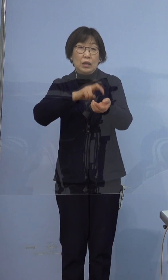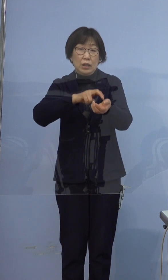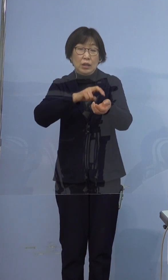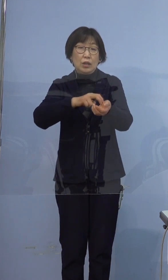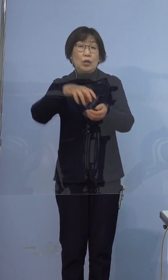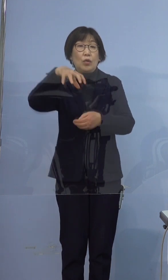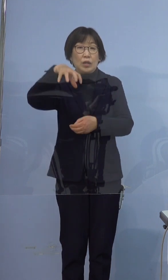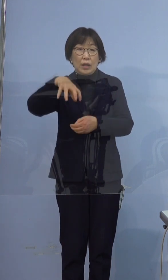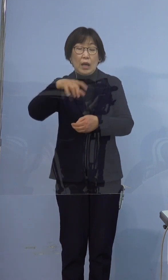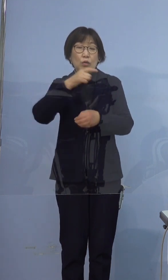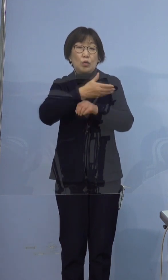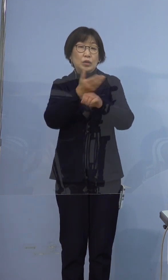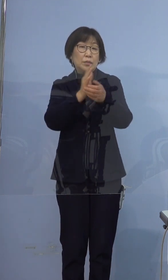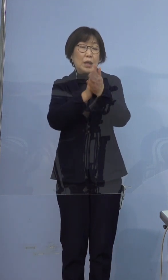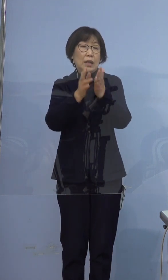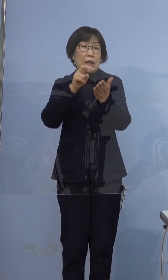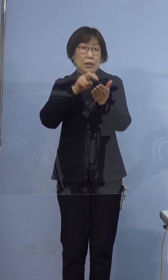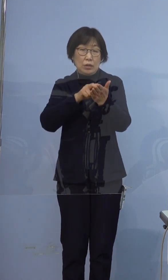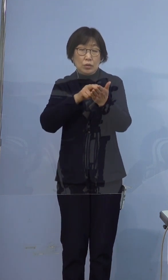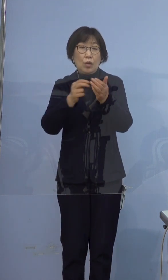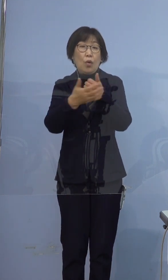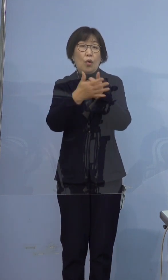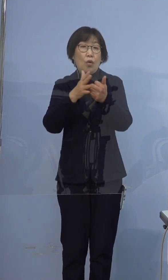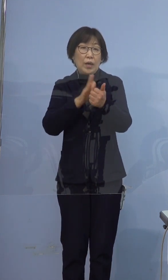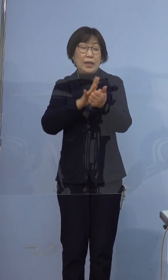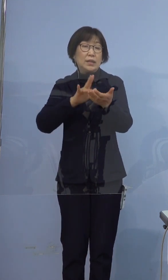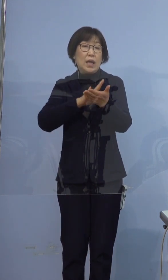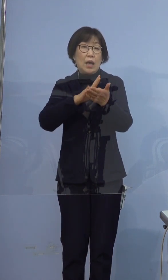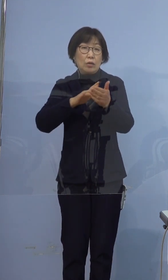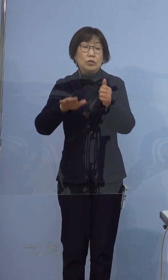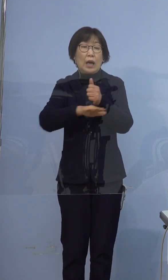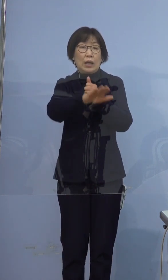徳島県立保健製薬環境センターの検査により